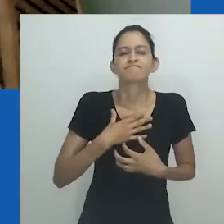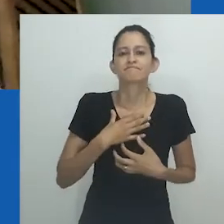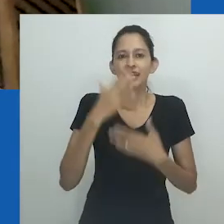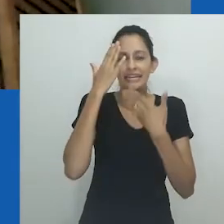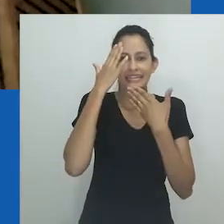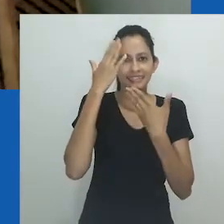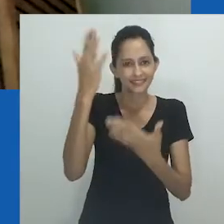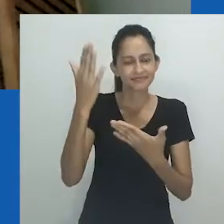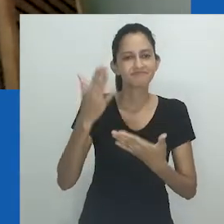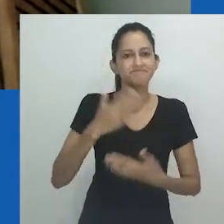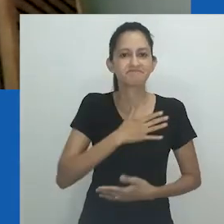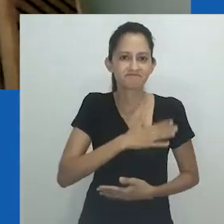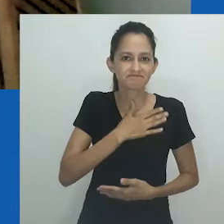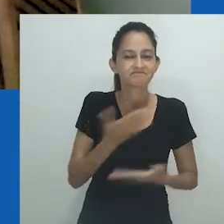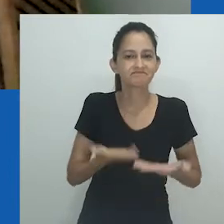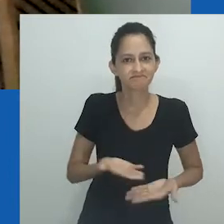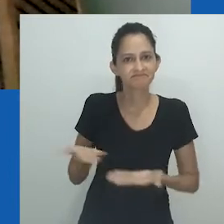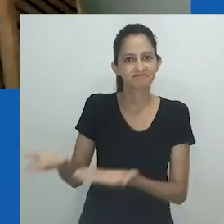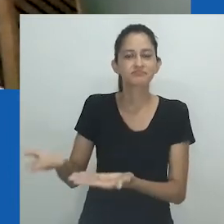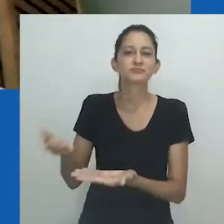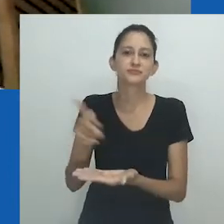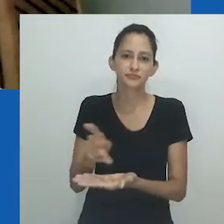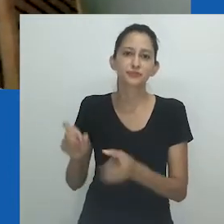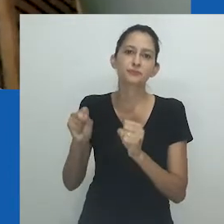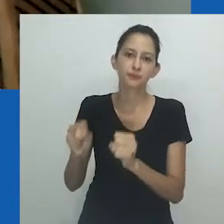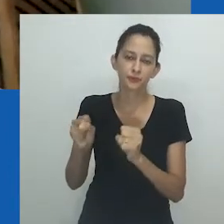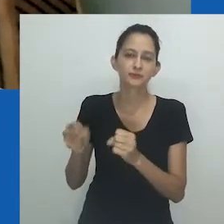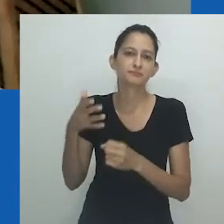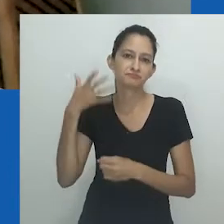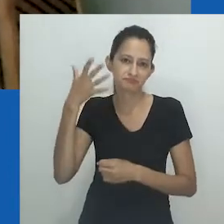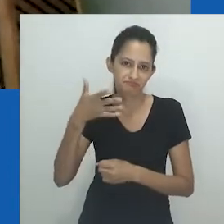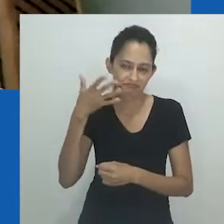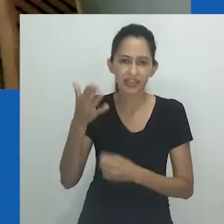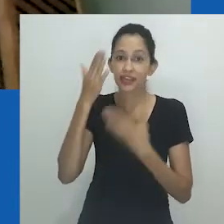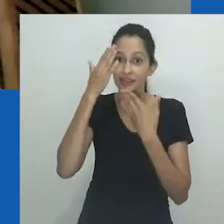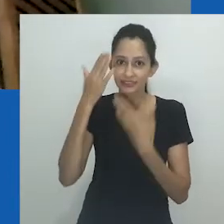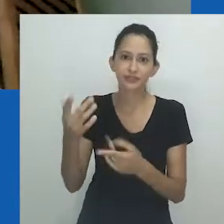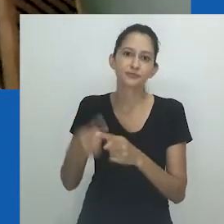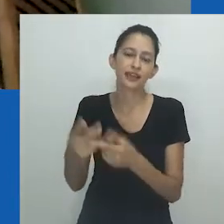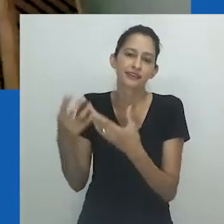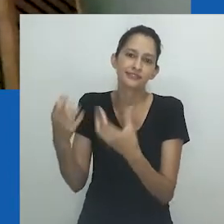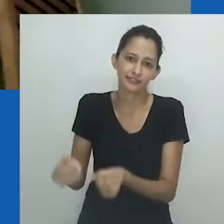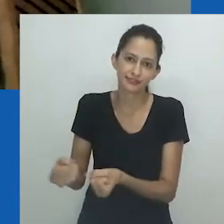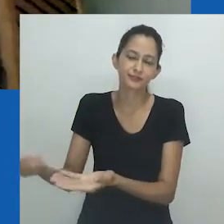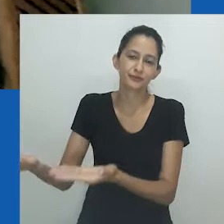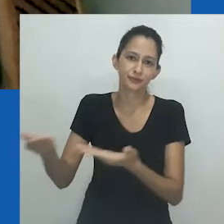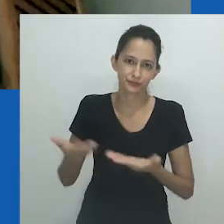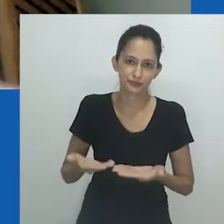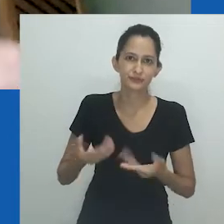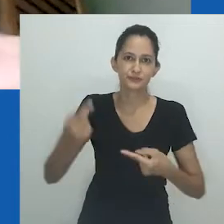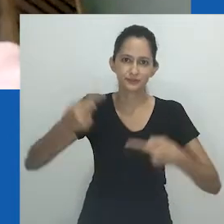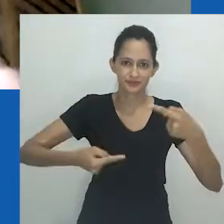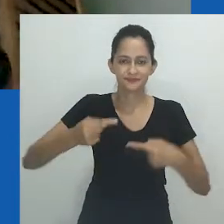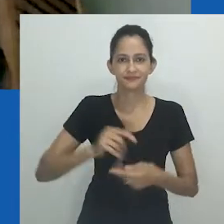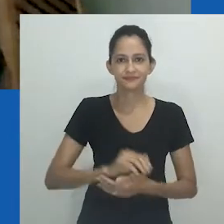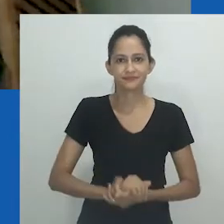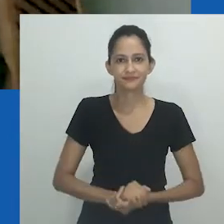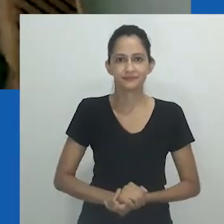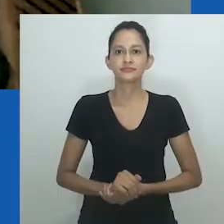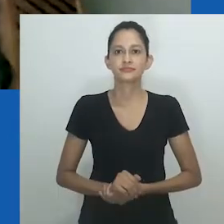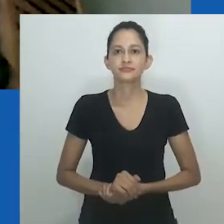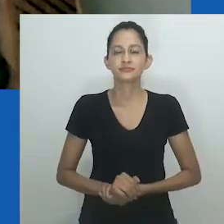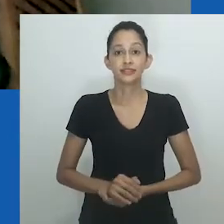É assim, com muita alegria, que passo a palavra à professora Zethu Matebeni, já agradecendo por ela estar aqui conosco nesse momento de reflexão.